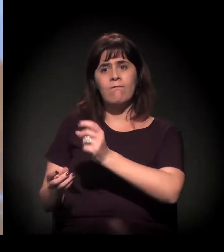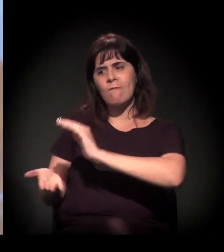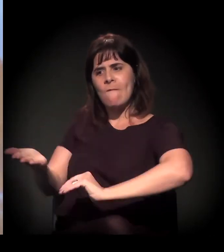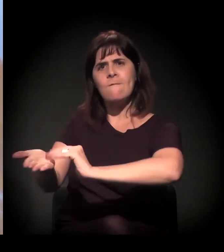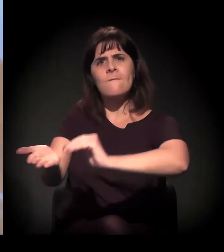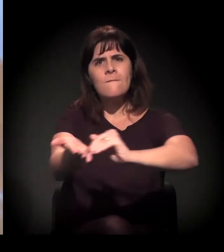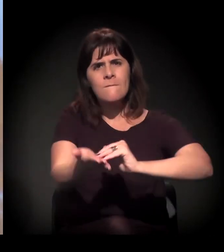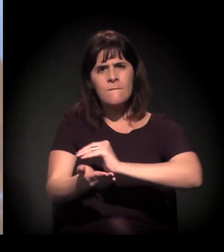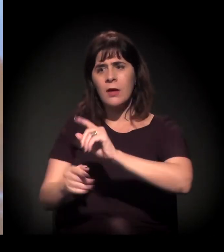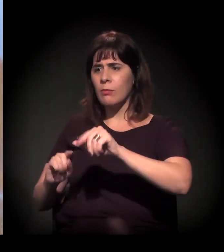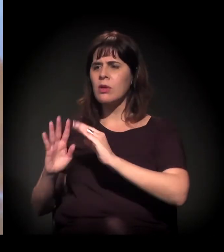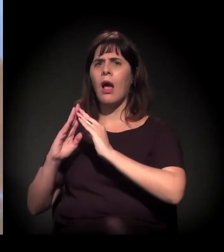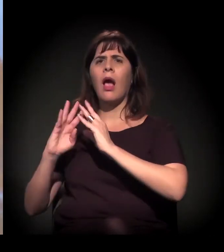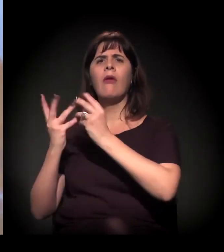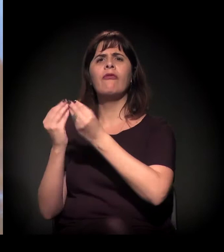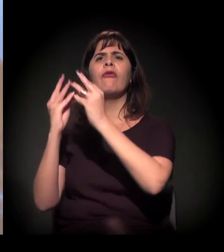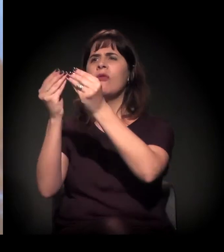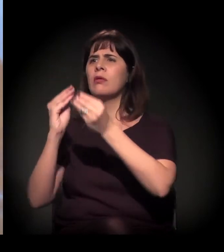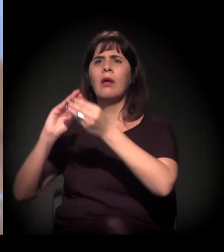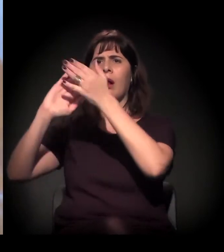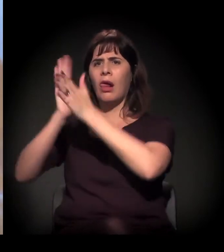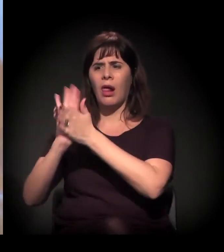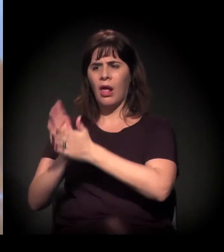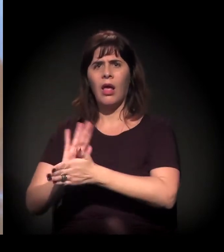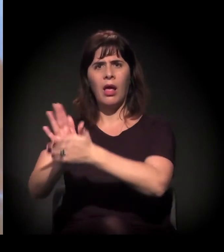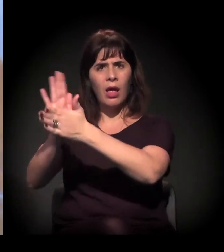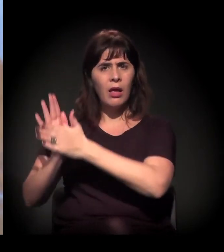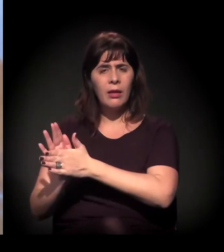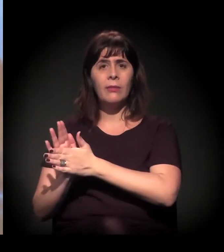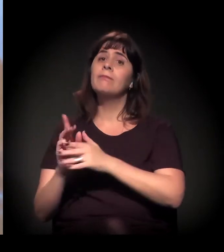E o Kassab também foi o cara que tentou implodir o Moinho.